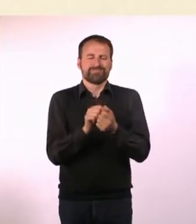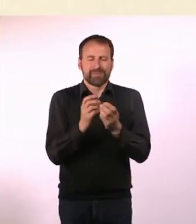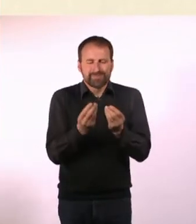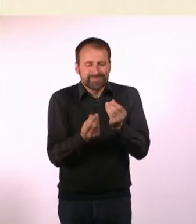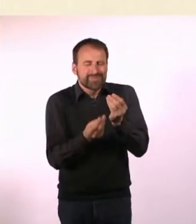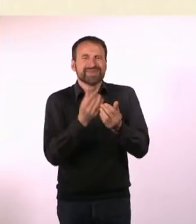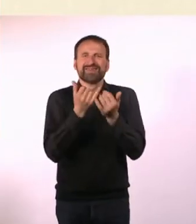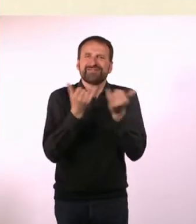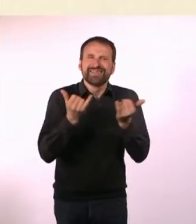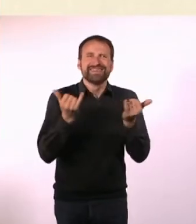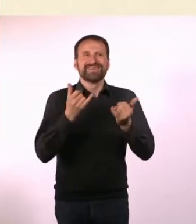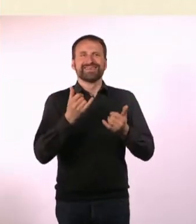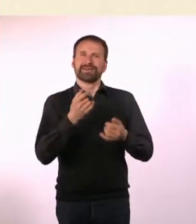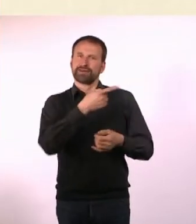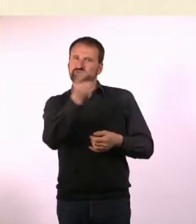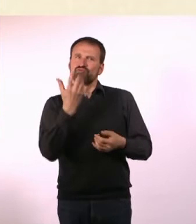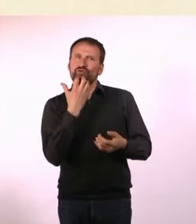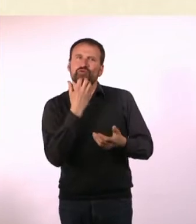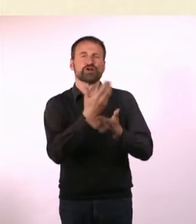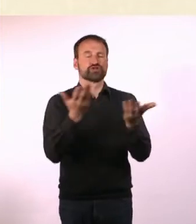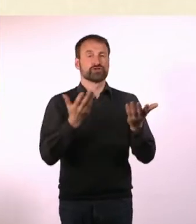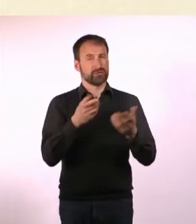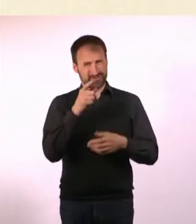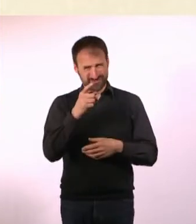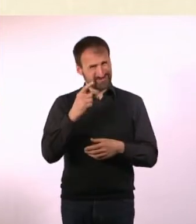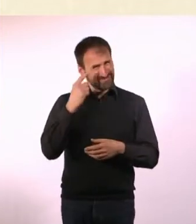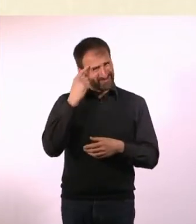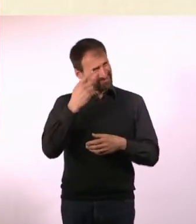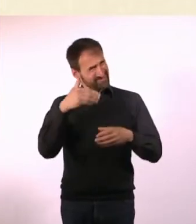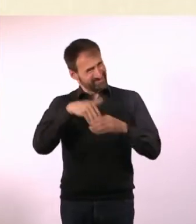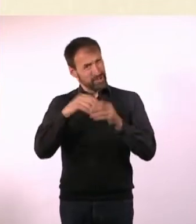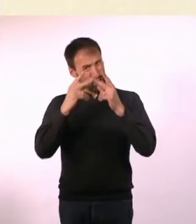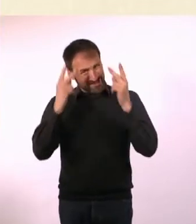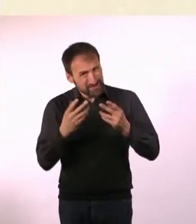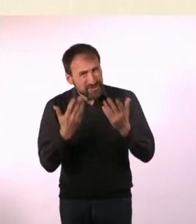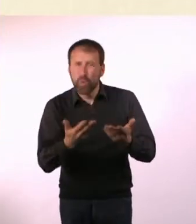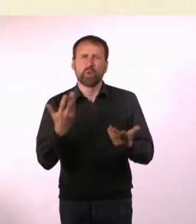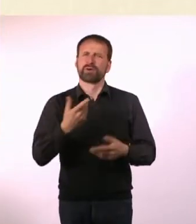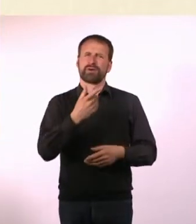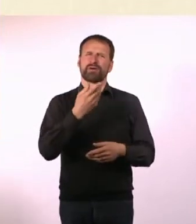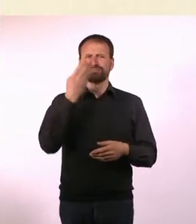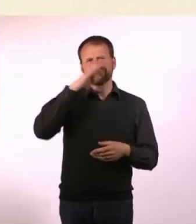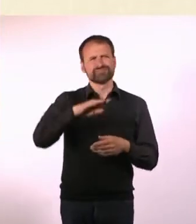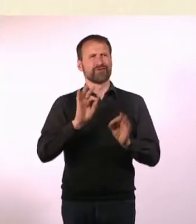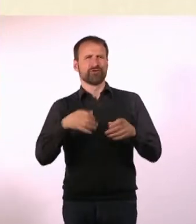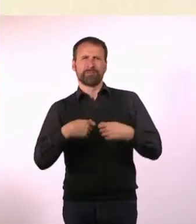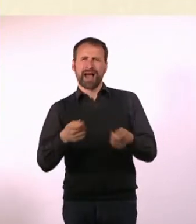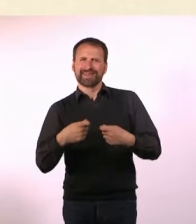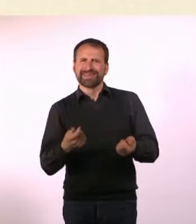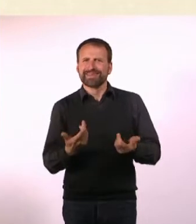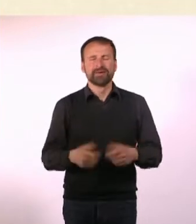War das Teil des Konzepts oder ein Marketing-Trick? Ich wollte halt, dass das Magazin so barrierefrei wie möglich ist.